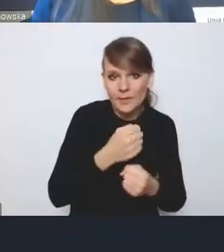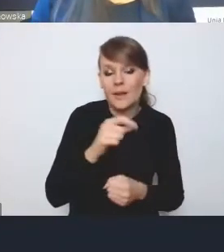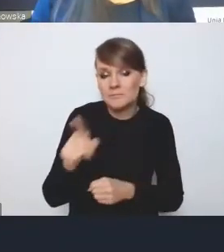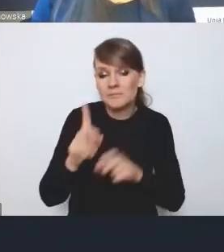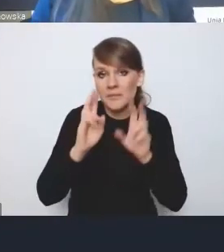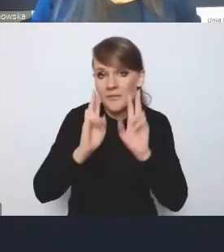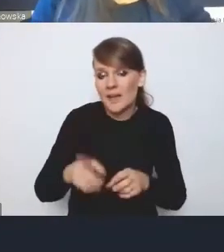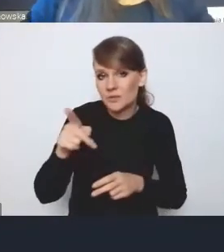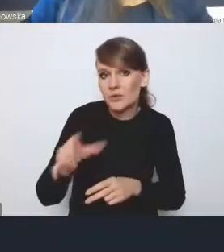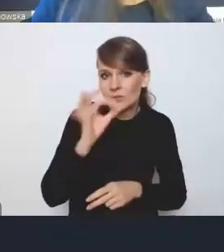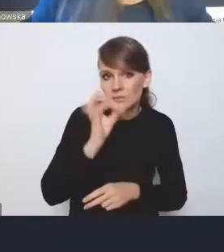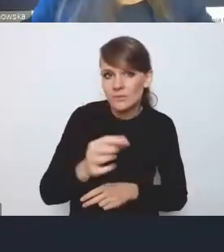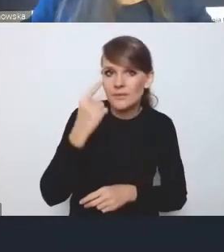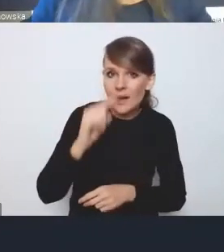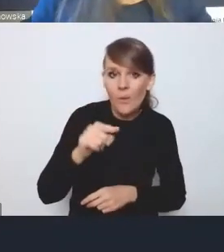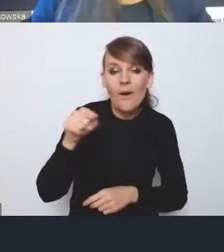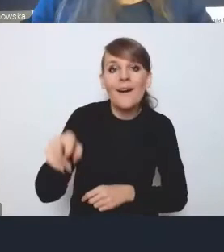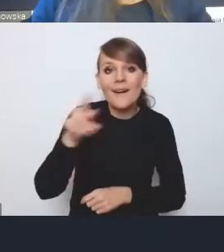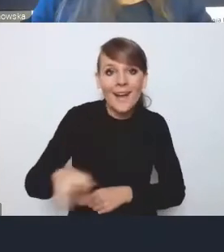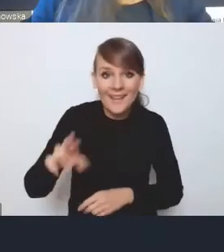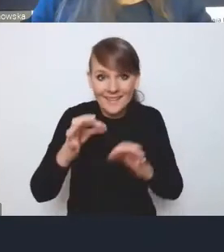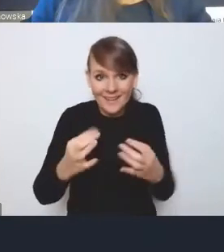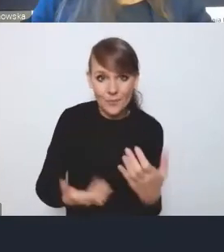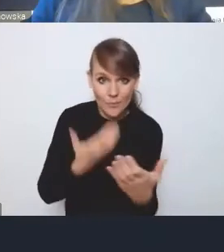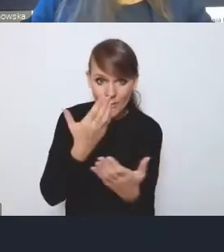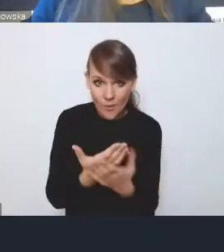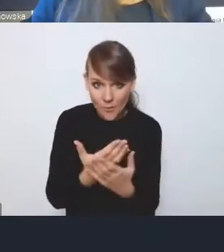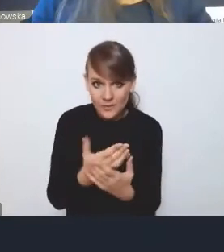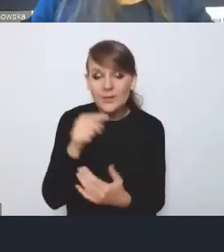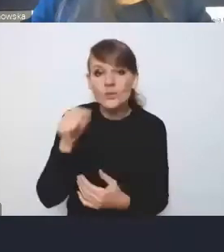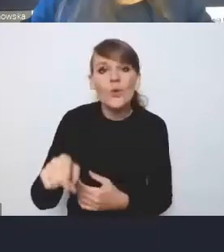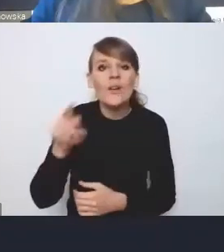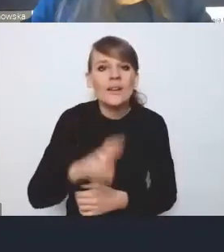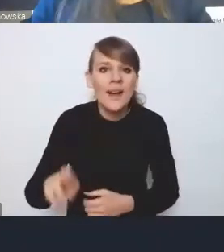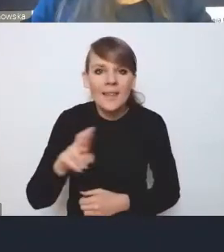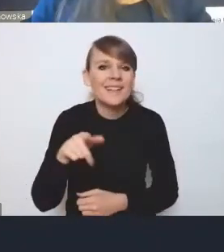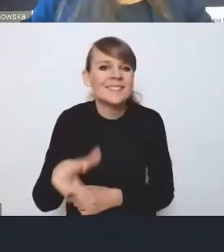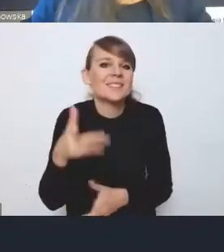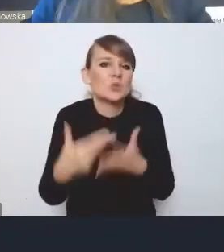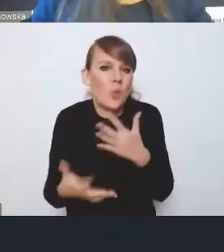ta rada, która jest w tej chwili zaproponowana, jest dosyć słaba w tym sensie,